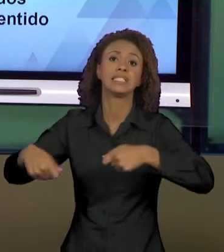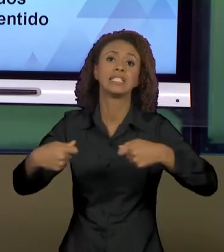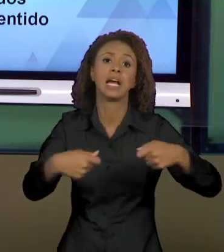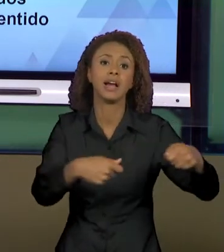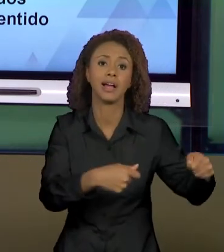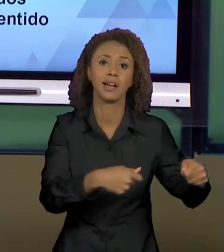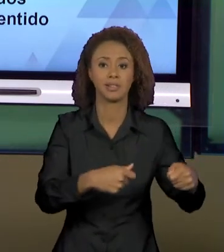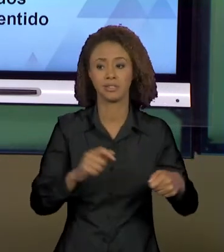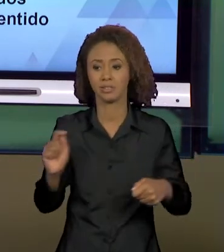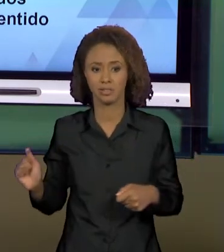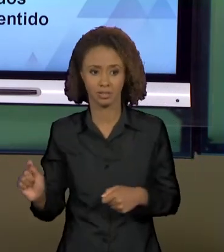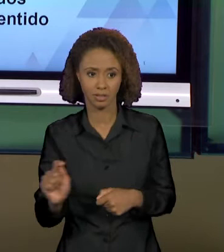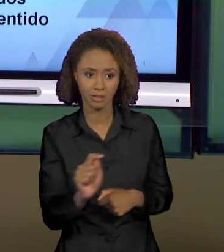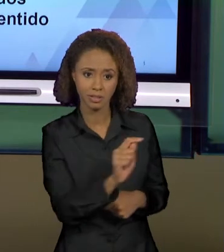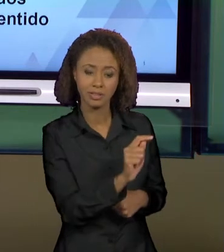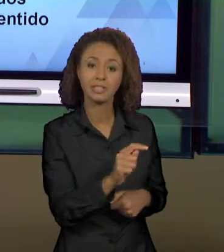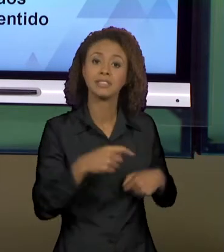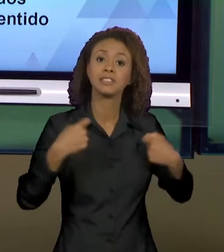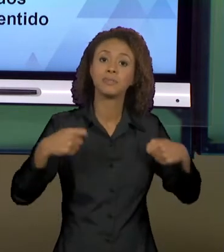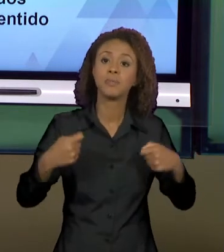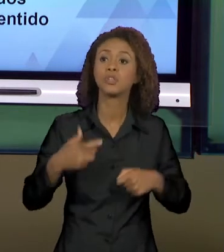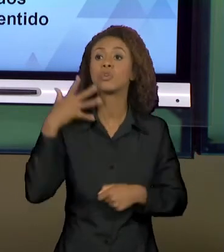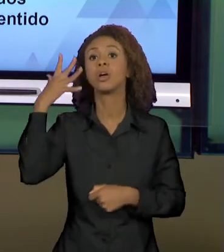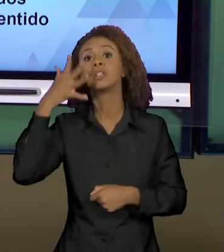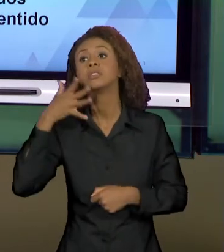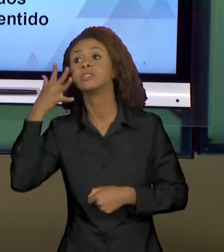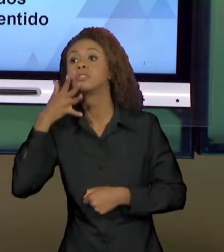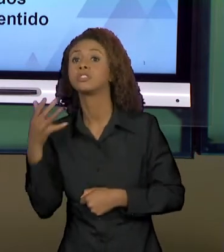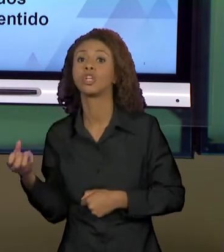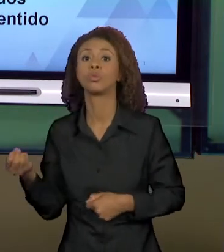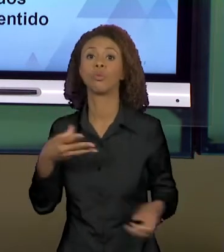DETERMINADOS GÊNEROS DISCURSIVOS APAREÇAM. ENTÃO,